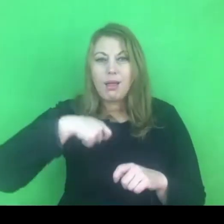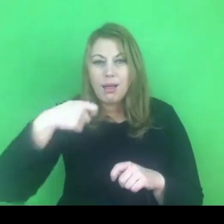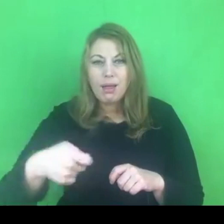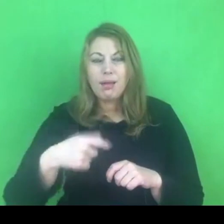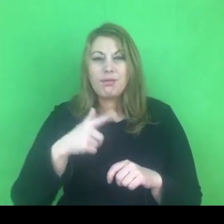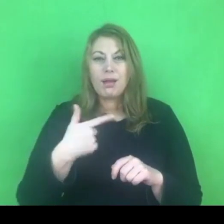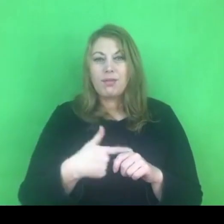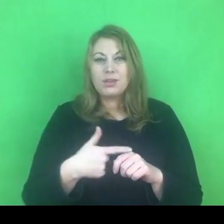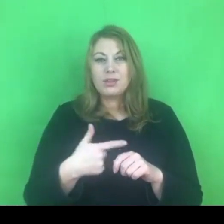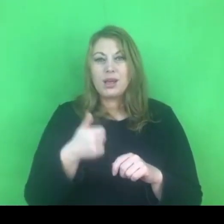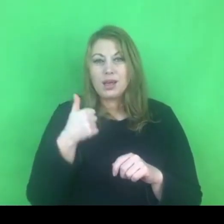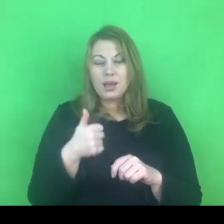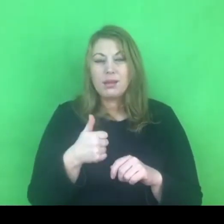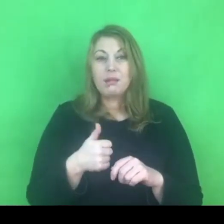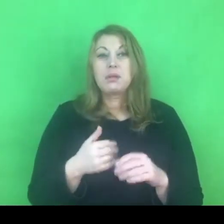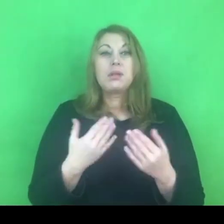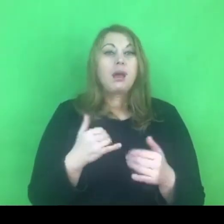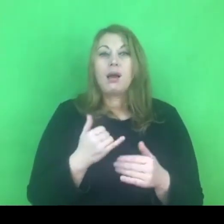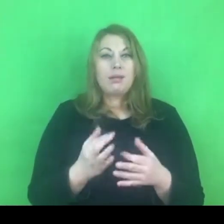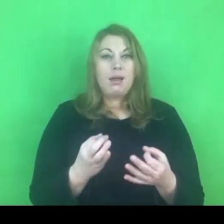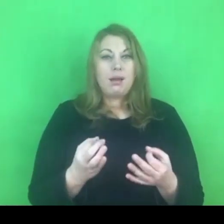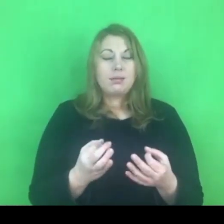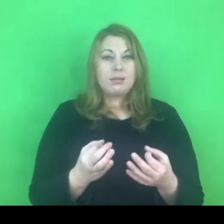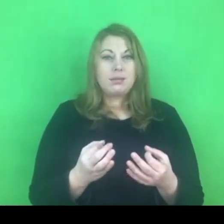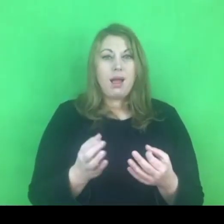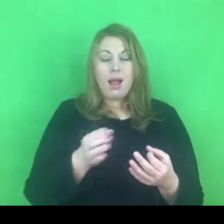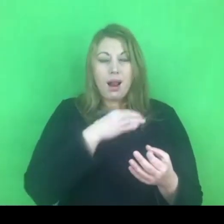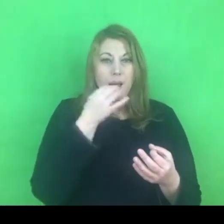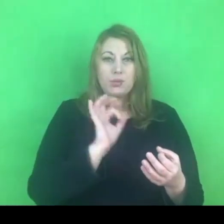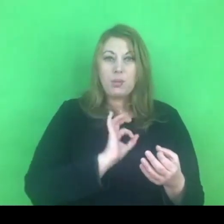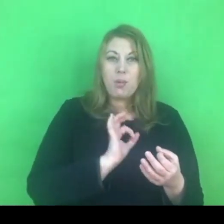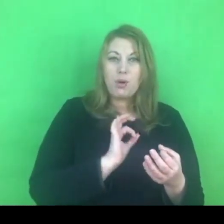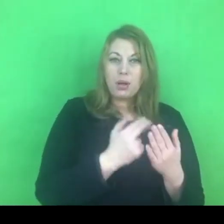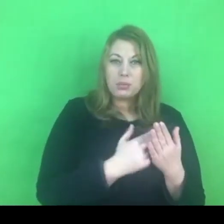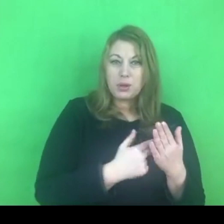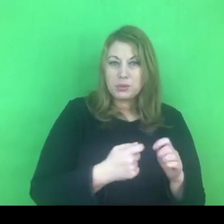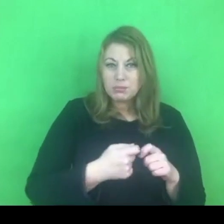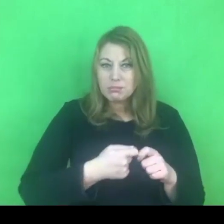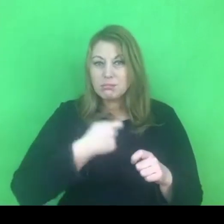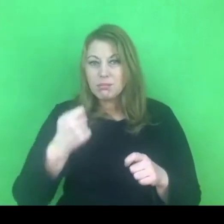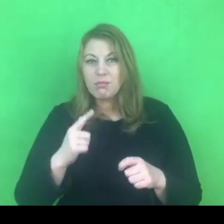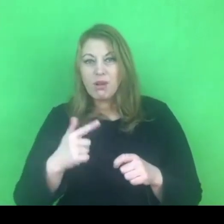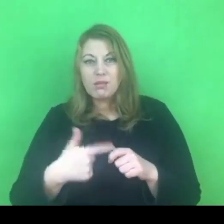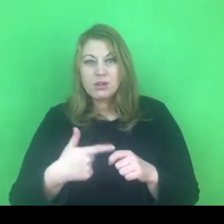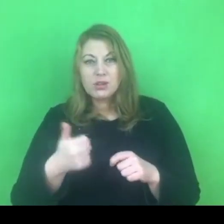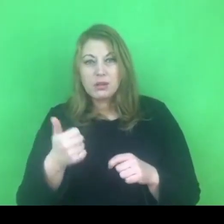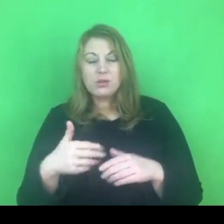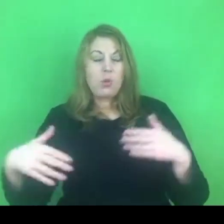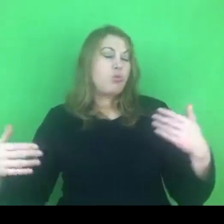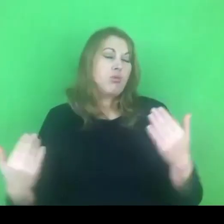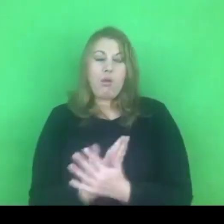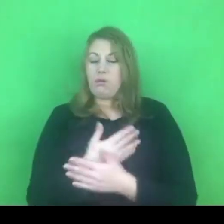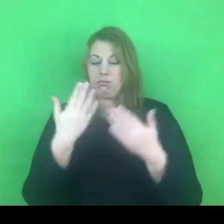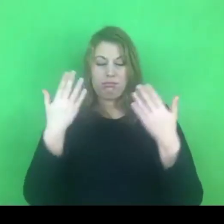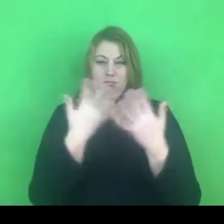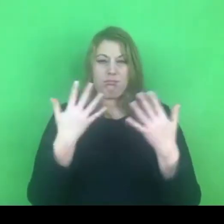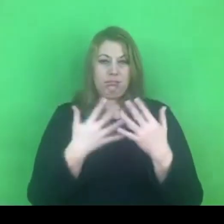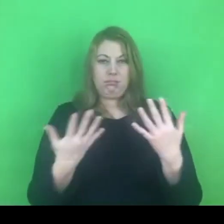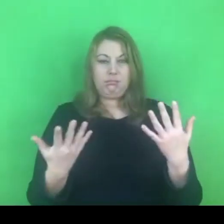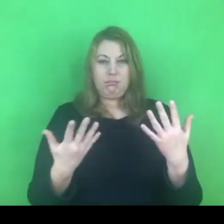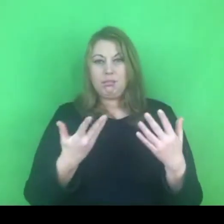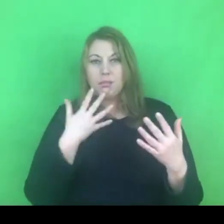Teraz możemy się zastanawiać czy to było lepsze rozwiązanie, czy ten nasz lokalny program możemy sobie jeszcze realizować,